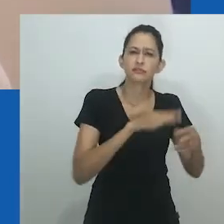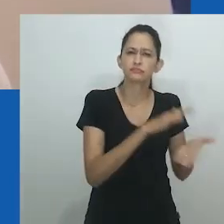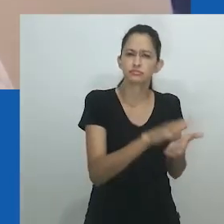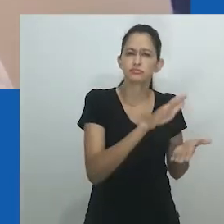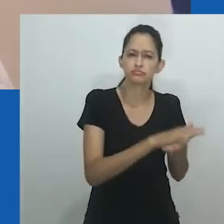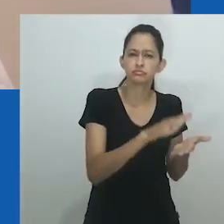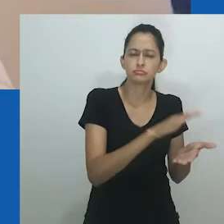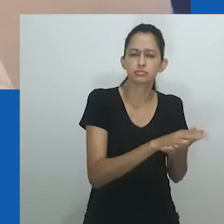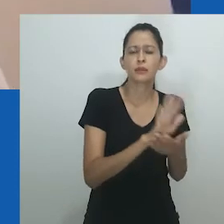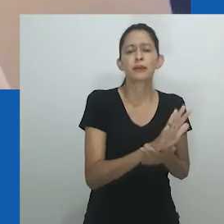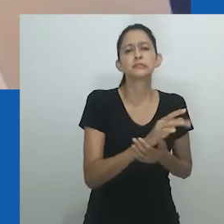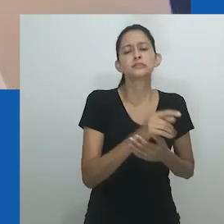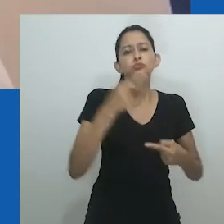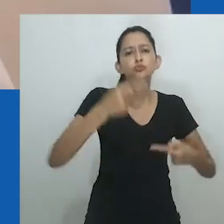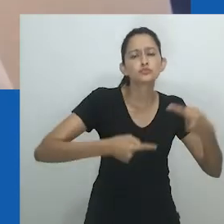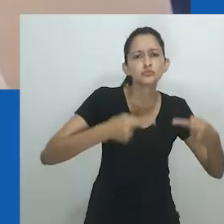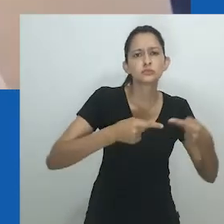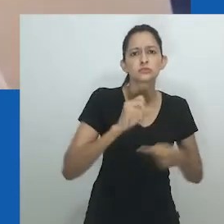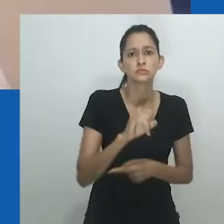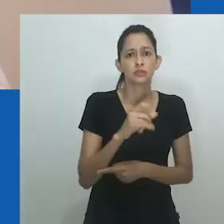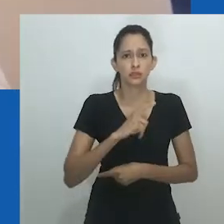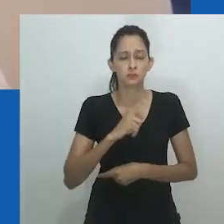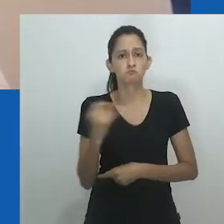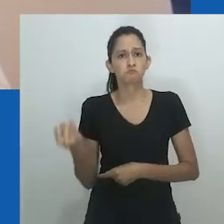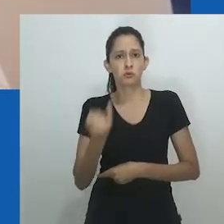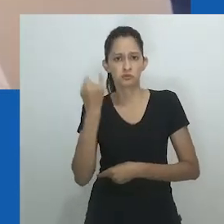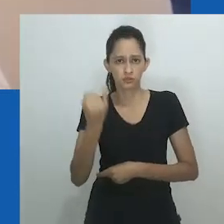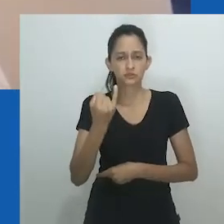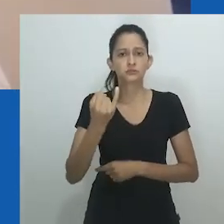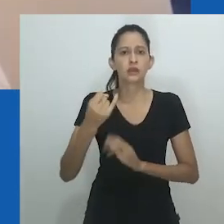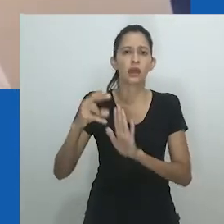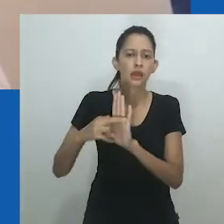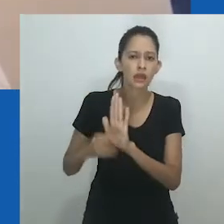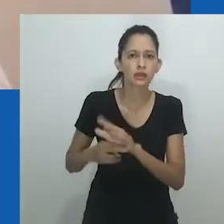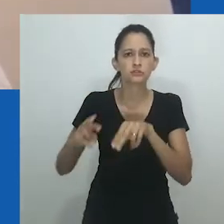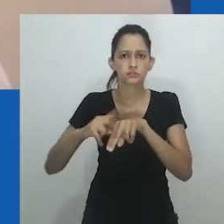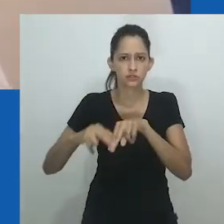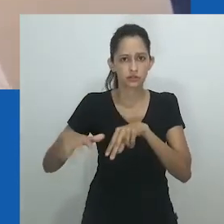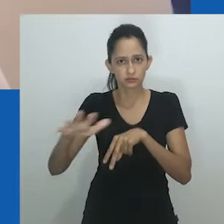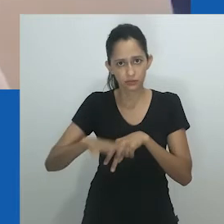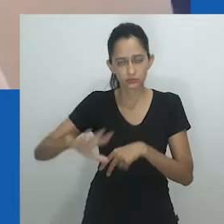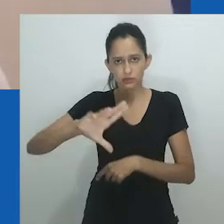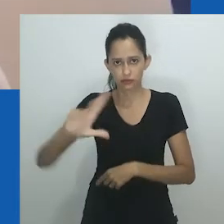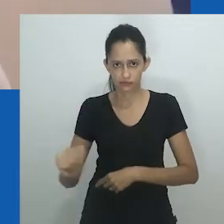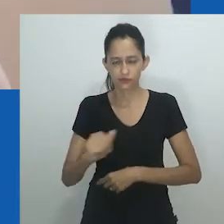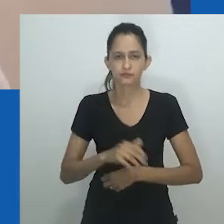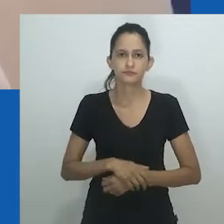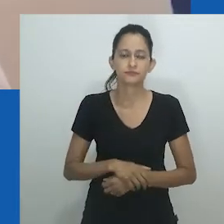se debruça sobre três momentos específicos da compreensão das categorias de gênero e sexo em um contexto sul-africano.